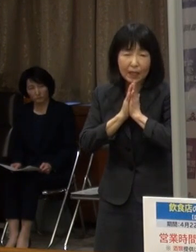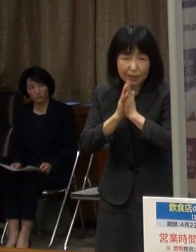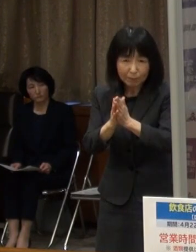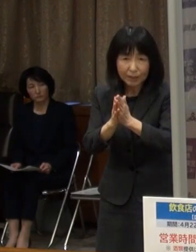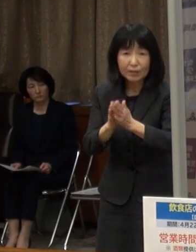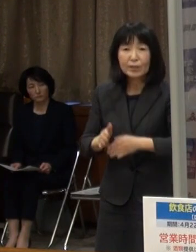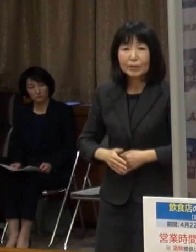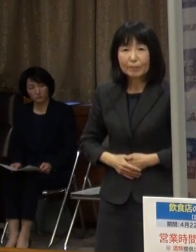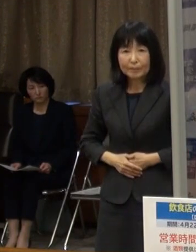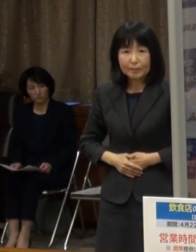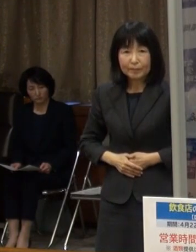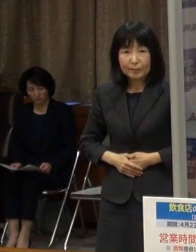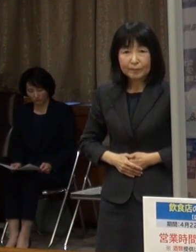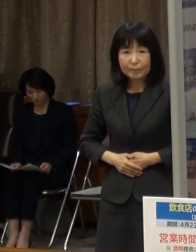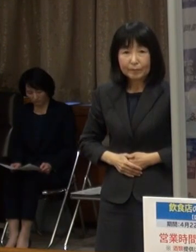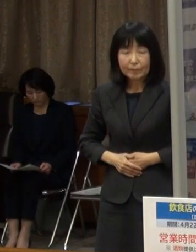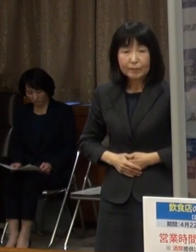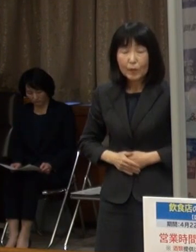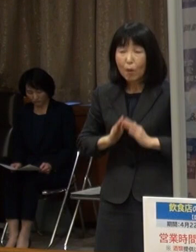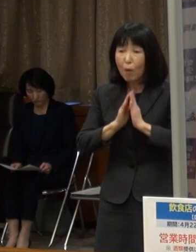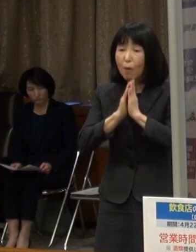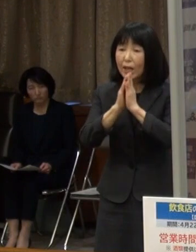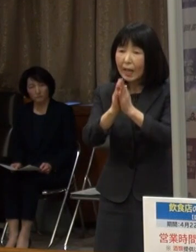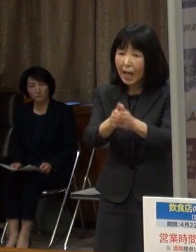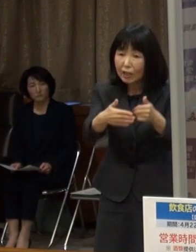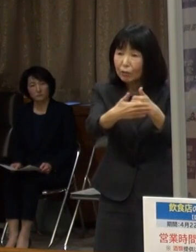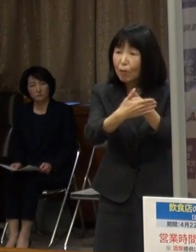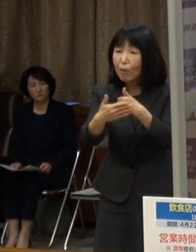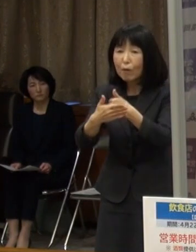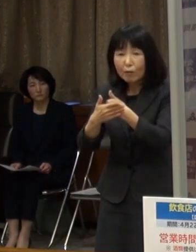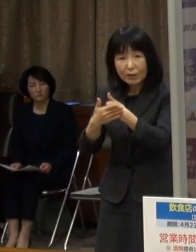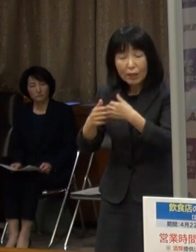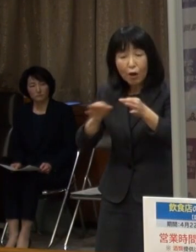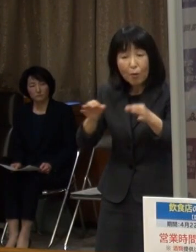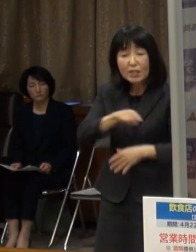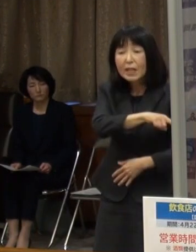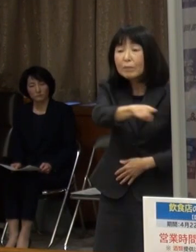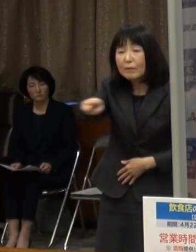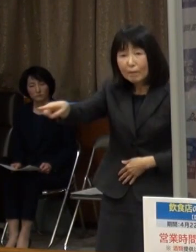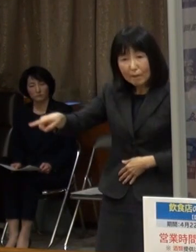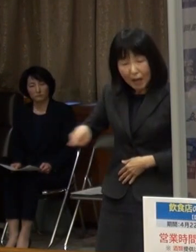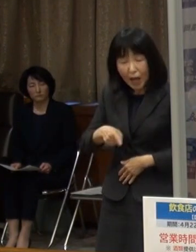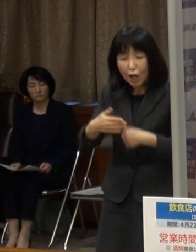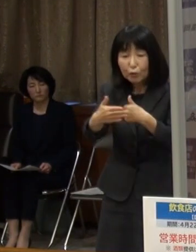要請に応じた店舗には協力金を支給します